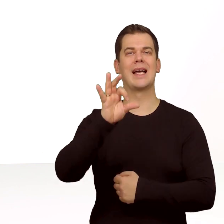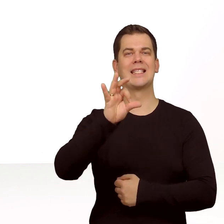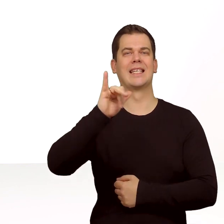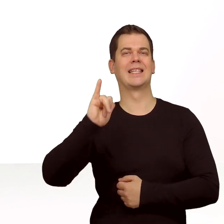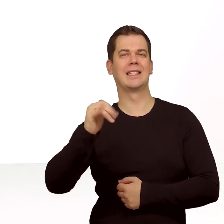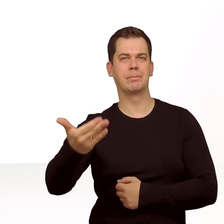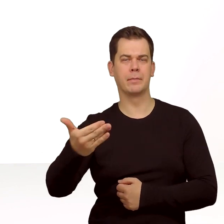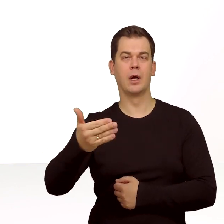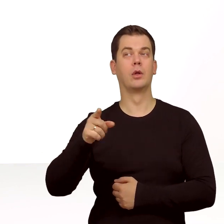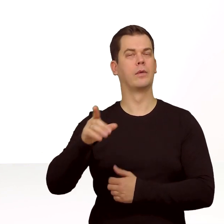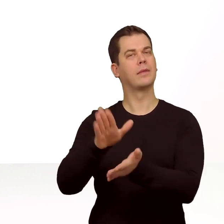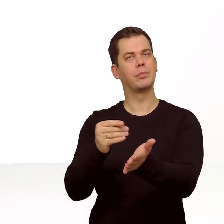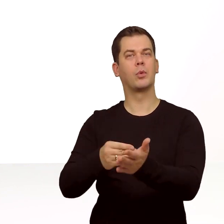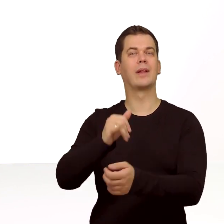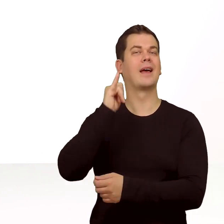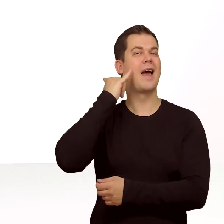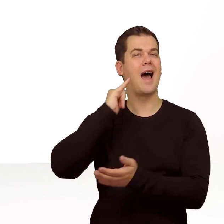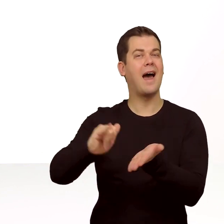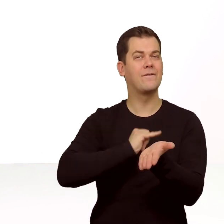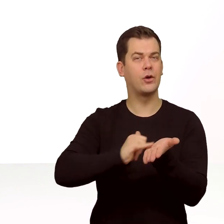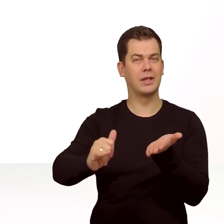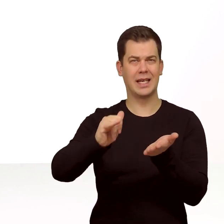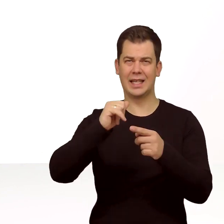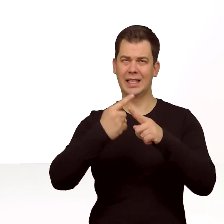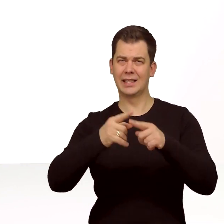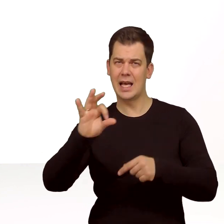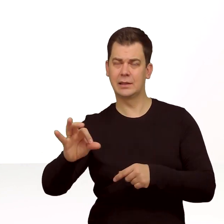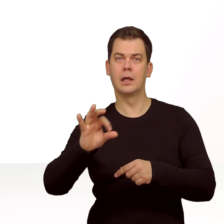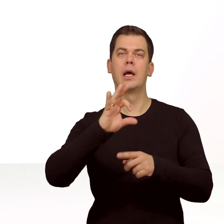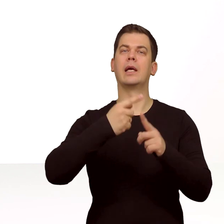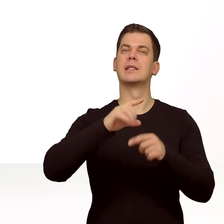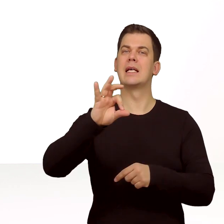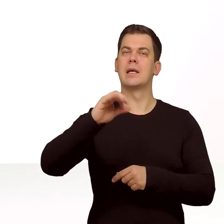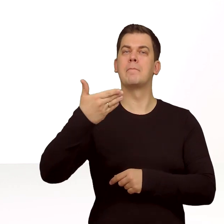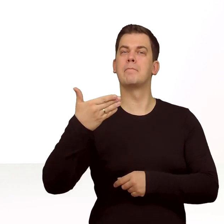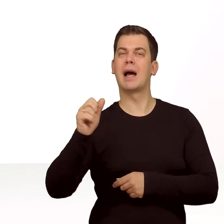np. na iPhonie Xs, Xs Max i Xr.